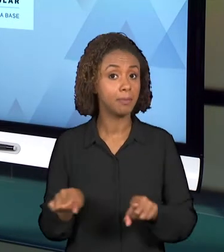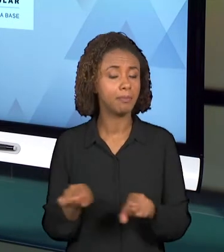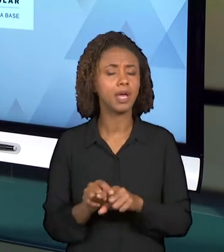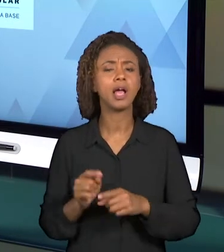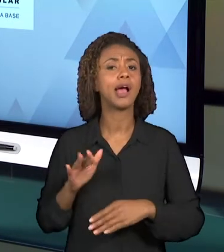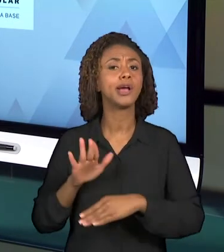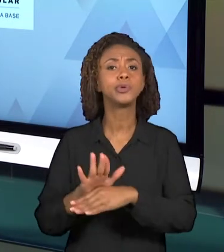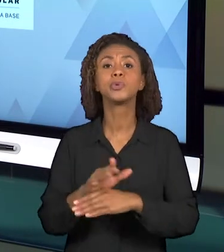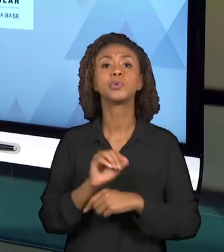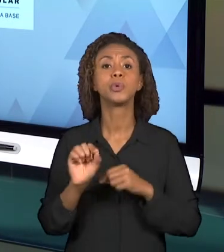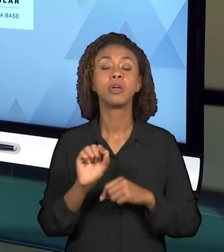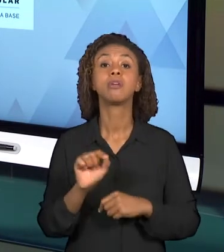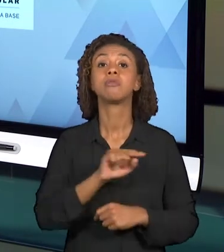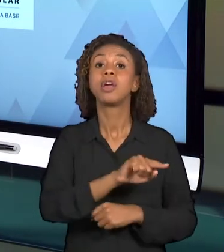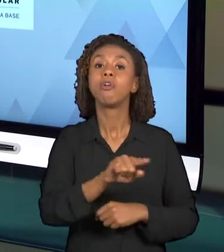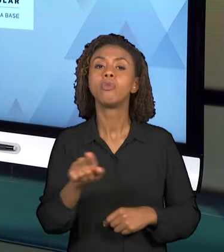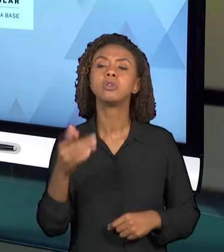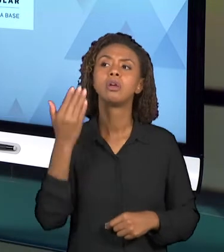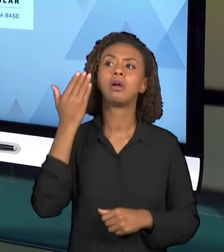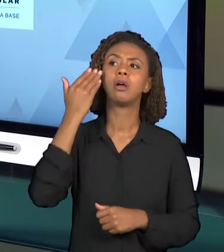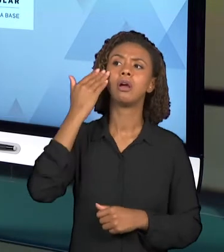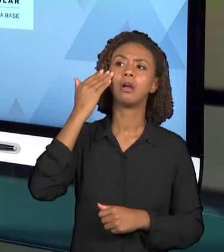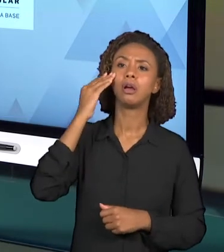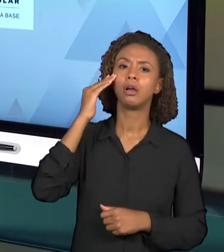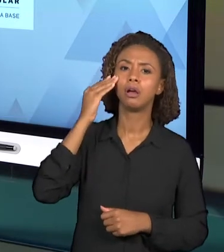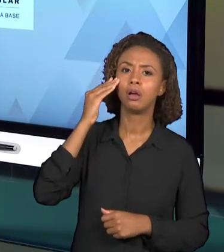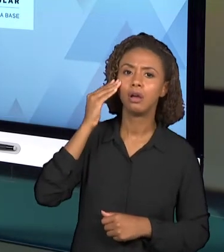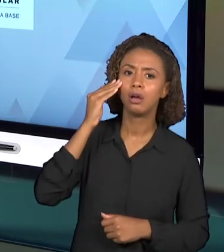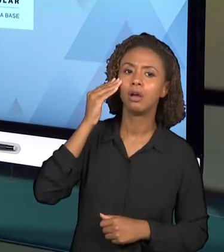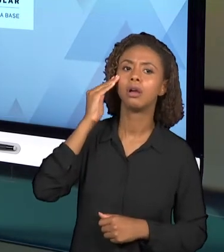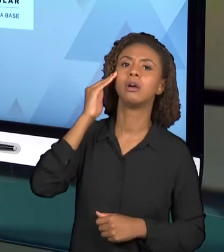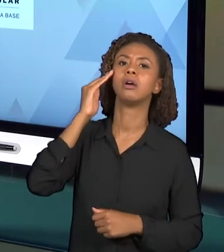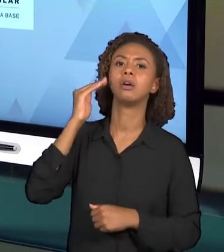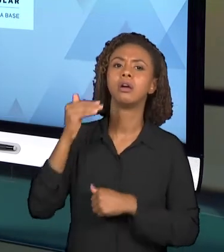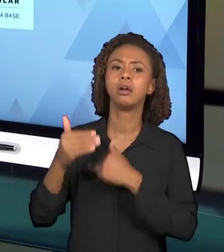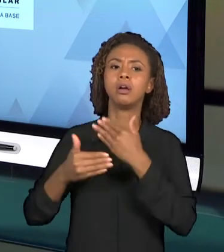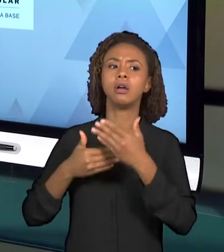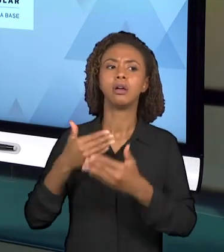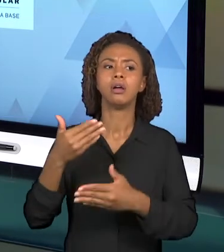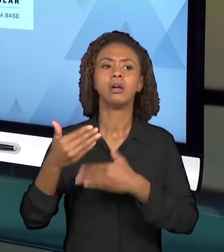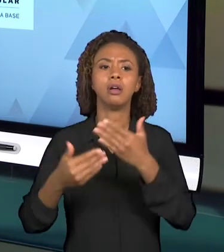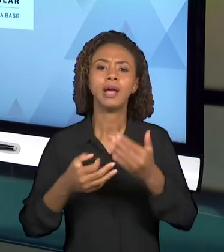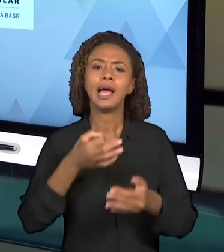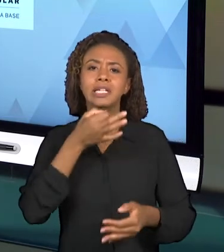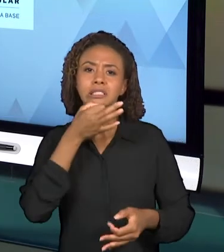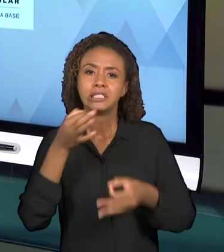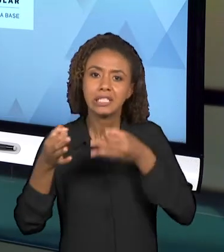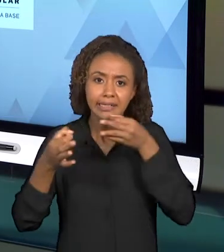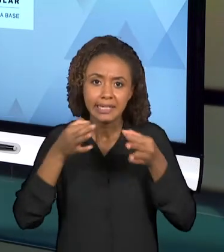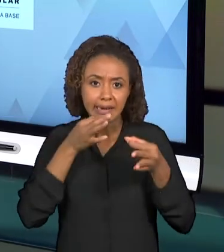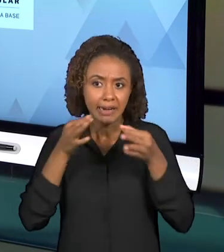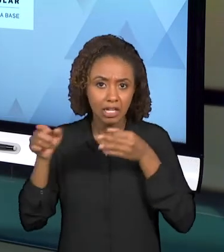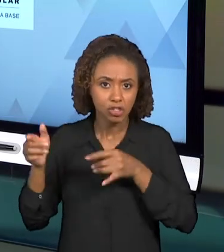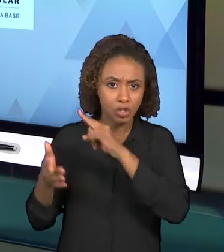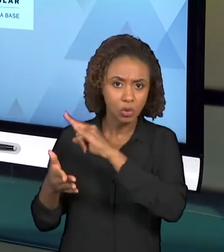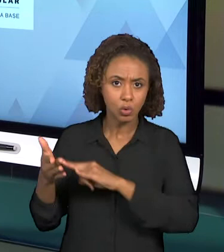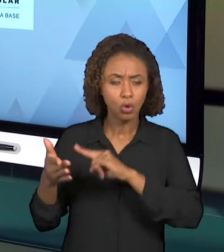POUCO MELHOR AS PRÓPRIAS CRÍTICAS A RESPEITO DESSES DOCUMENTOS. ALÉM DISSO, SÃO DOCUMENTOS QUE